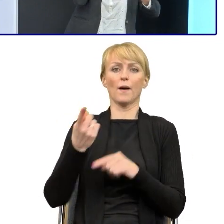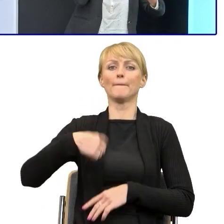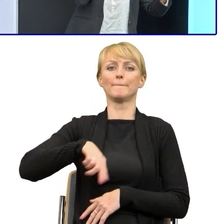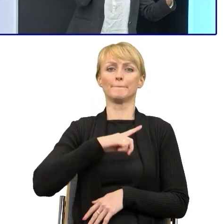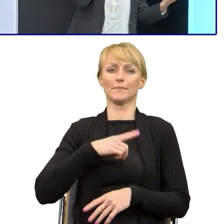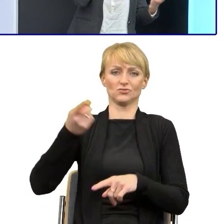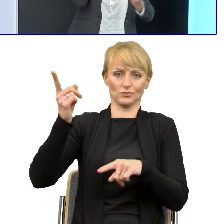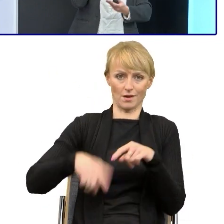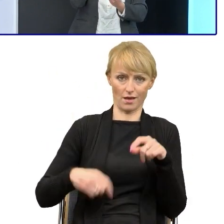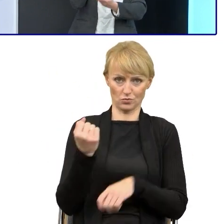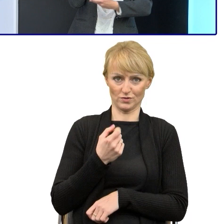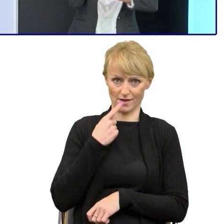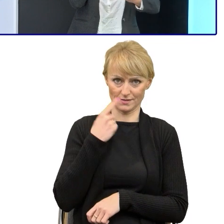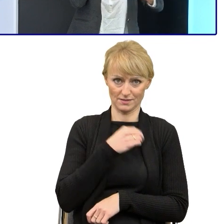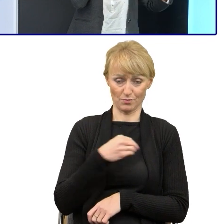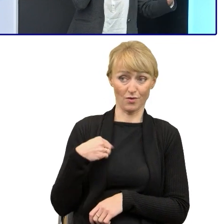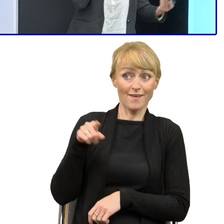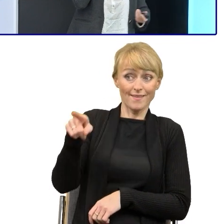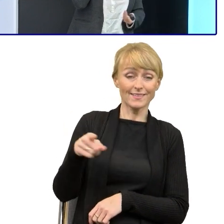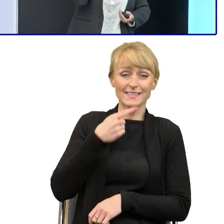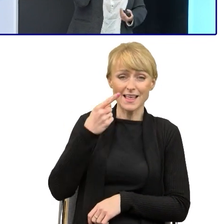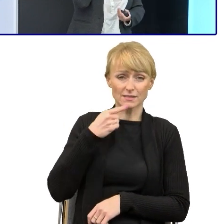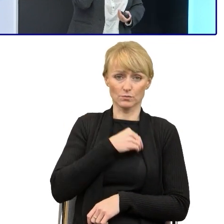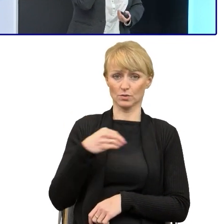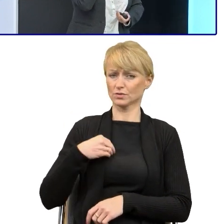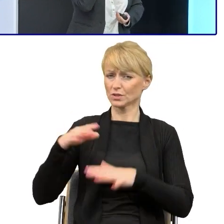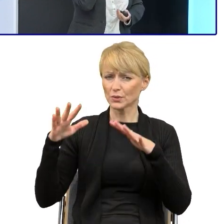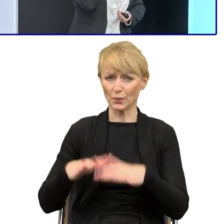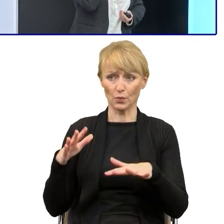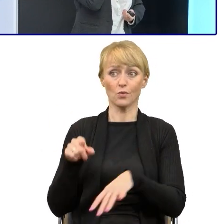Jeśli to językoznawca napisał, że tak trzeba tego języka prostego używać.